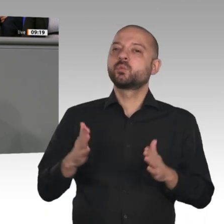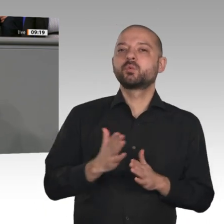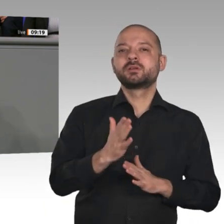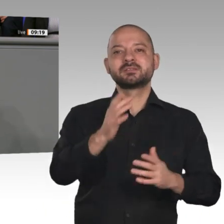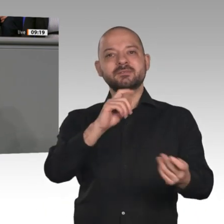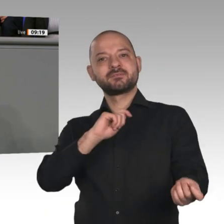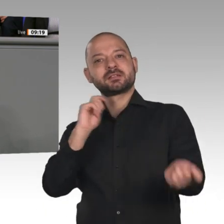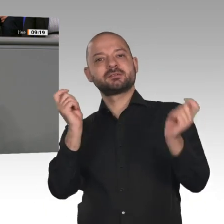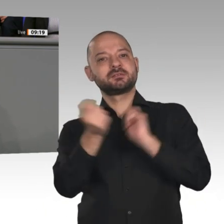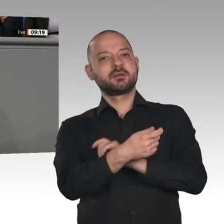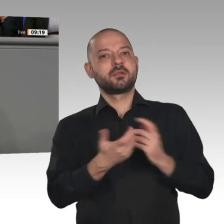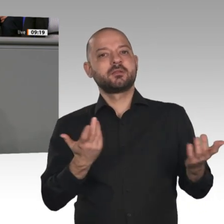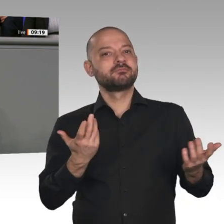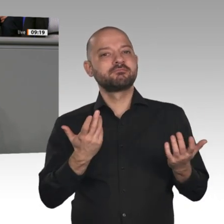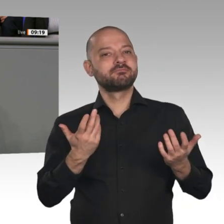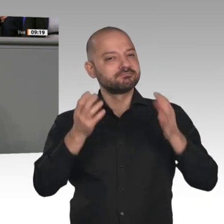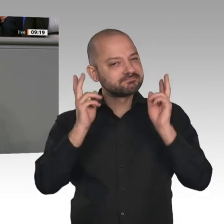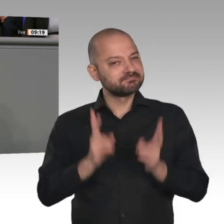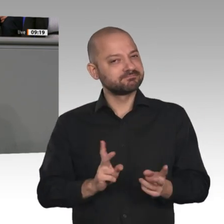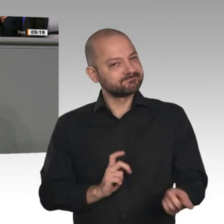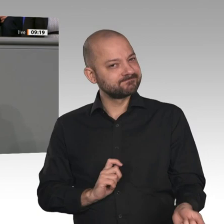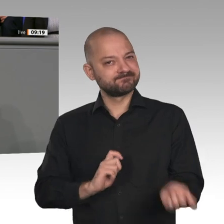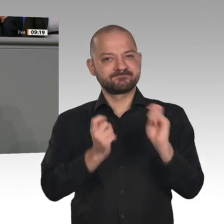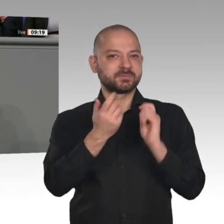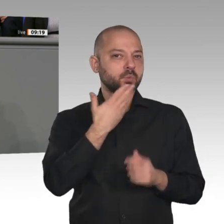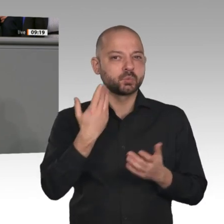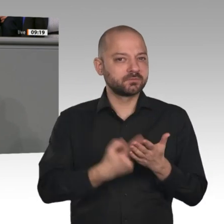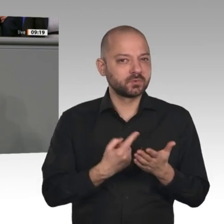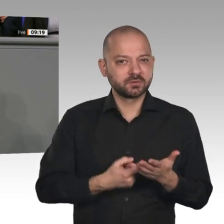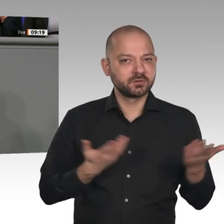Klartext gesprochen. Jetzt wissen wir, was mit Strukturwandel eigentlich gemeint